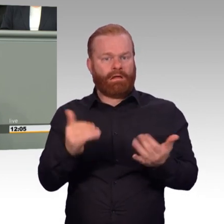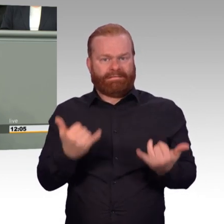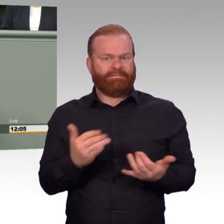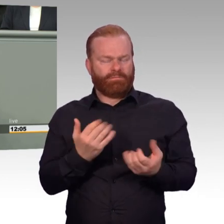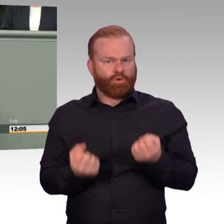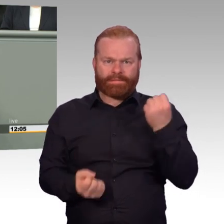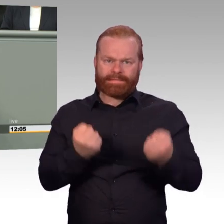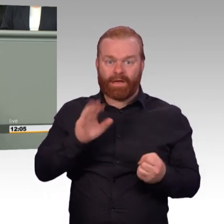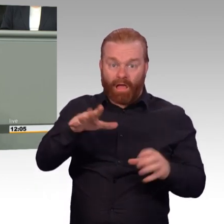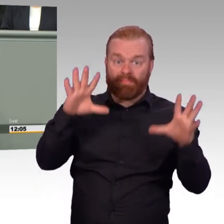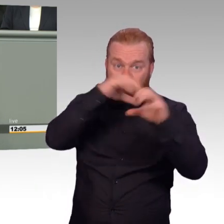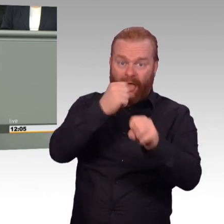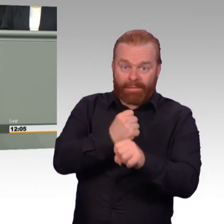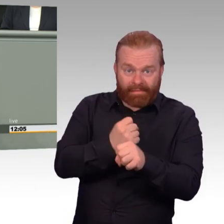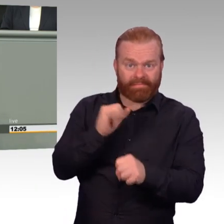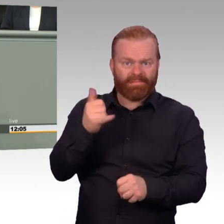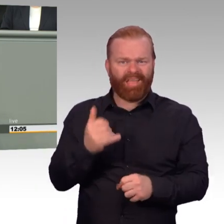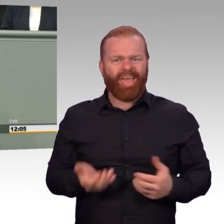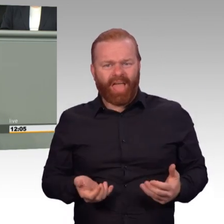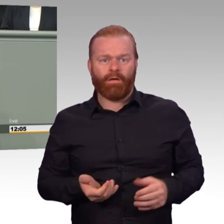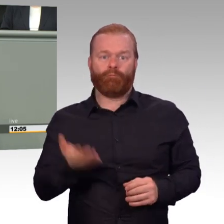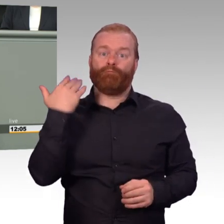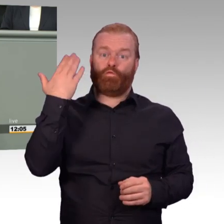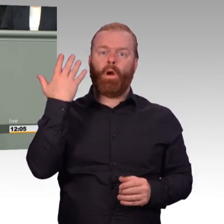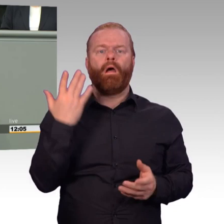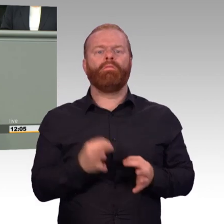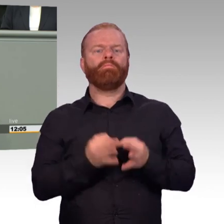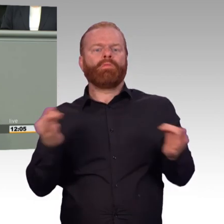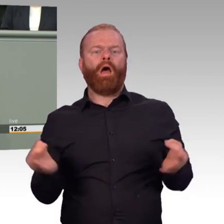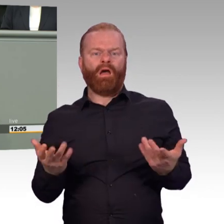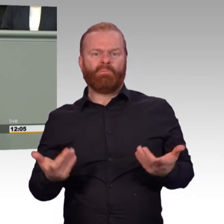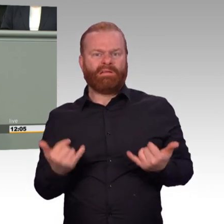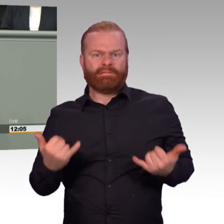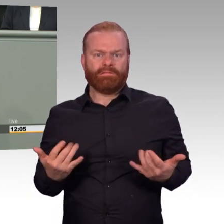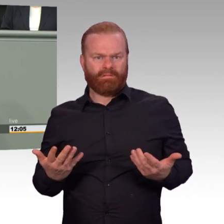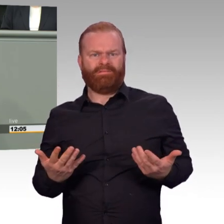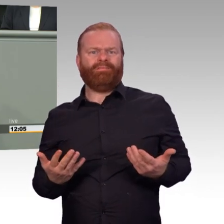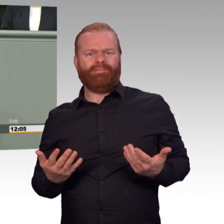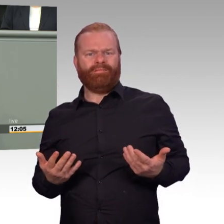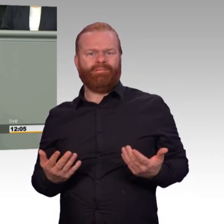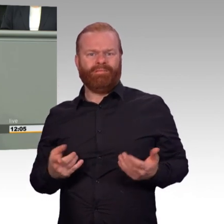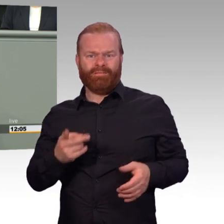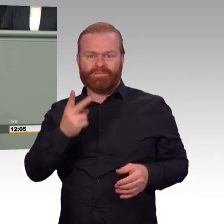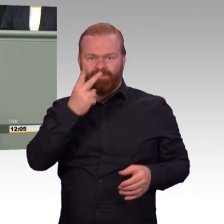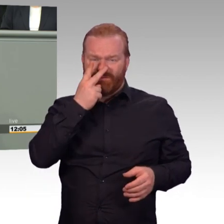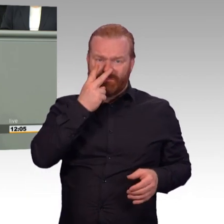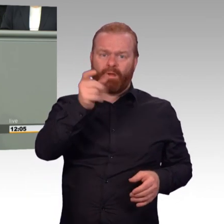in den Bataillonen extra geschaffene Dienstposten, die sich damit beschäftigen, Zeiterfassungsbögen zu führen und diese auszuwerten.